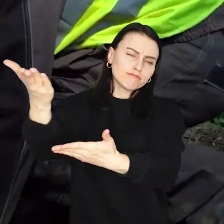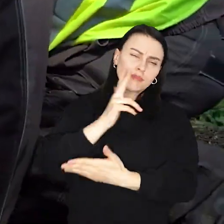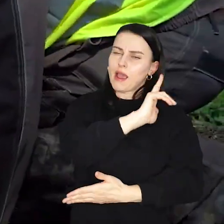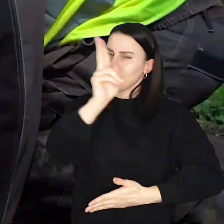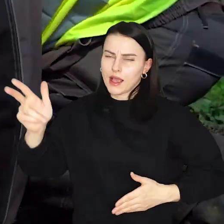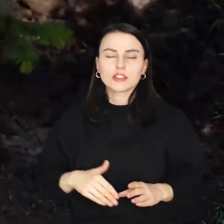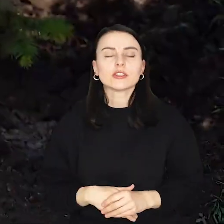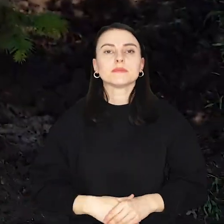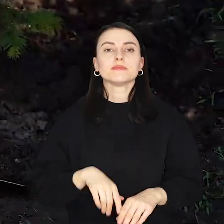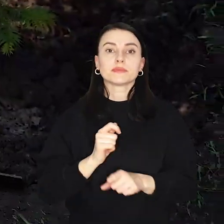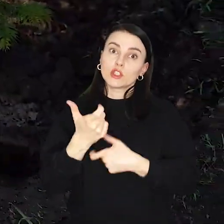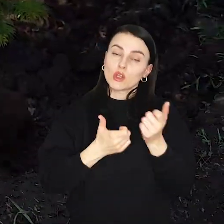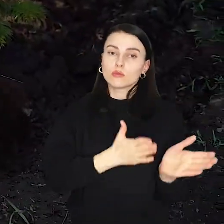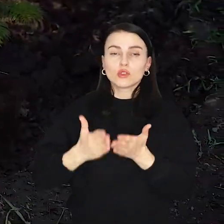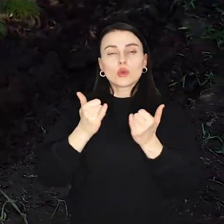Zwłaszcza że przygotowano wiele atrakcji